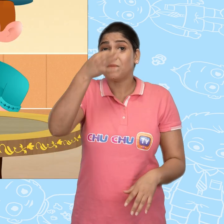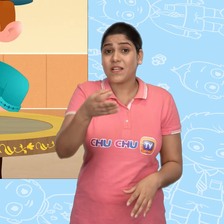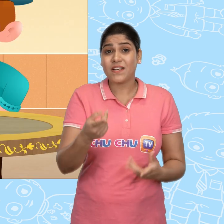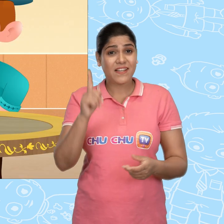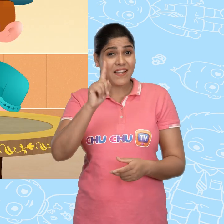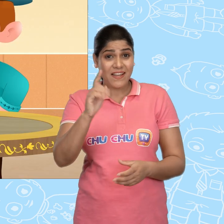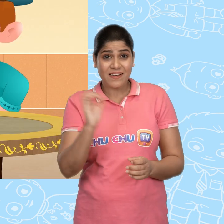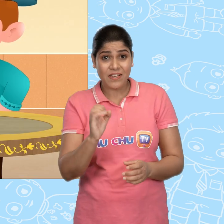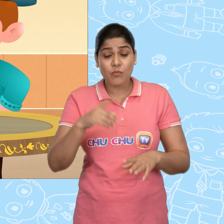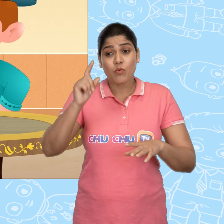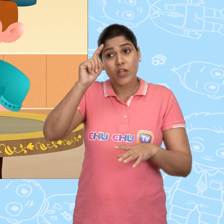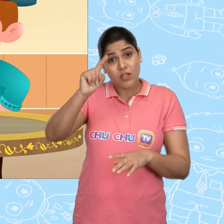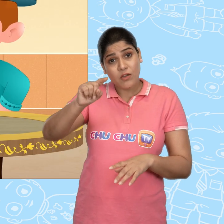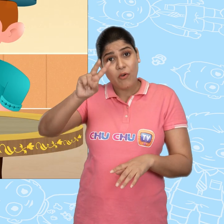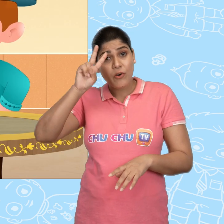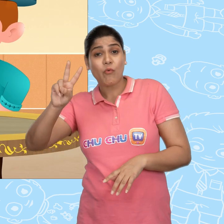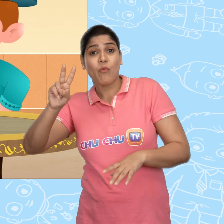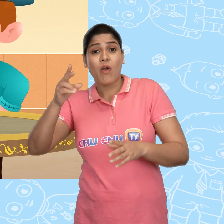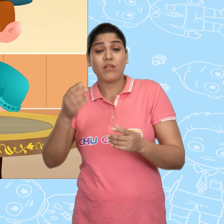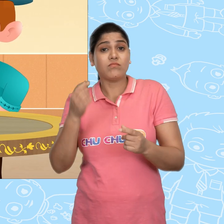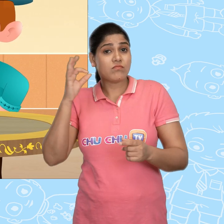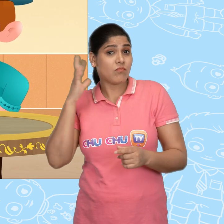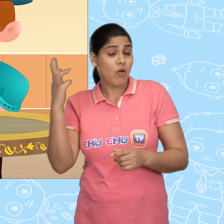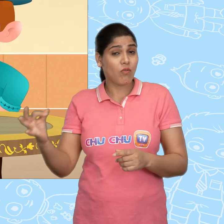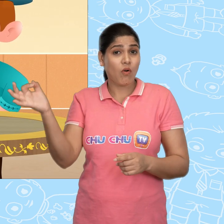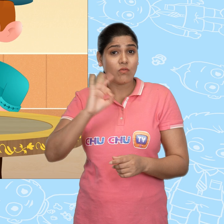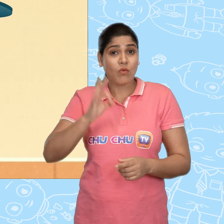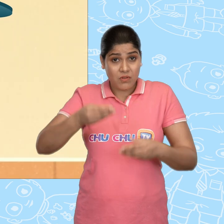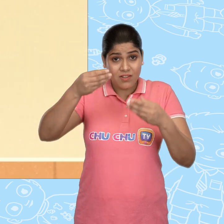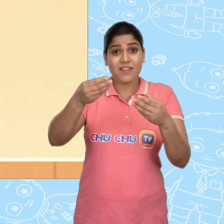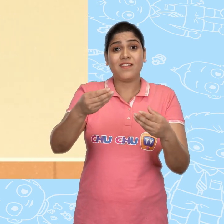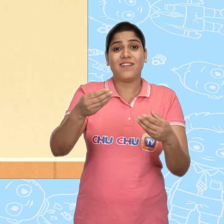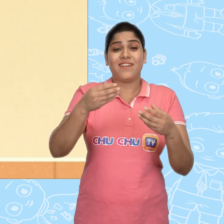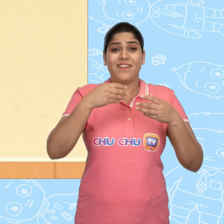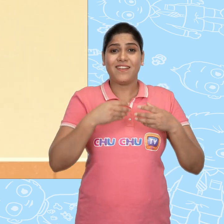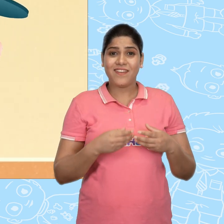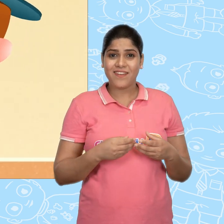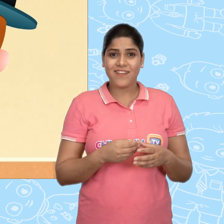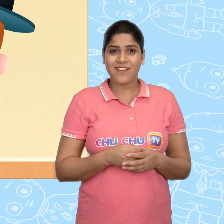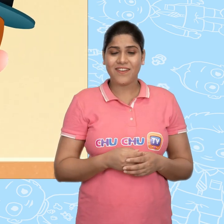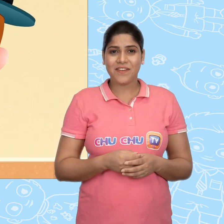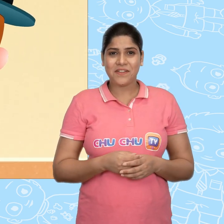और ये भी बताना की ये एक की बजाय एक दर्जन सोने के सिक्के देता है हम्म!